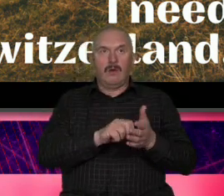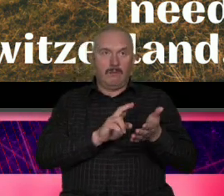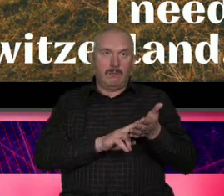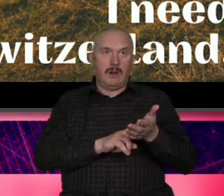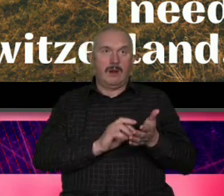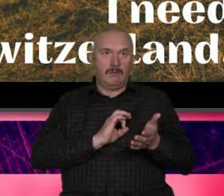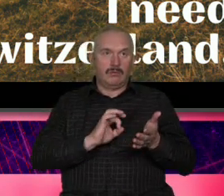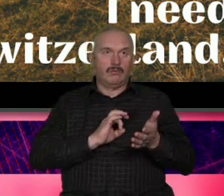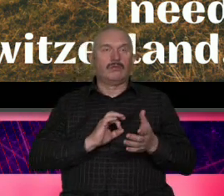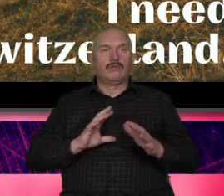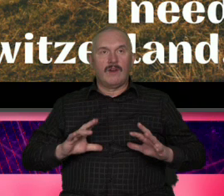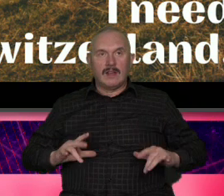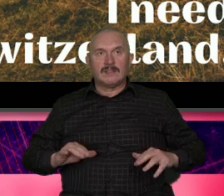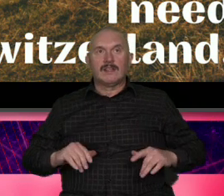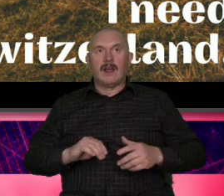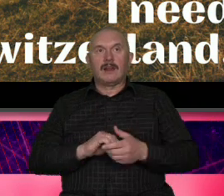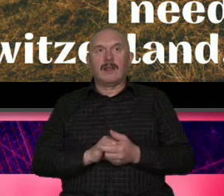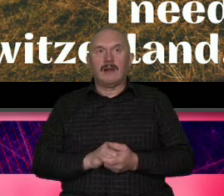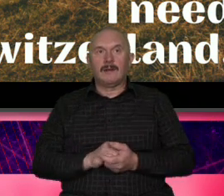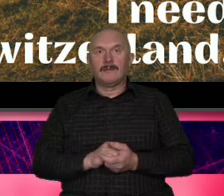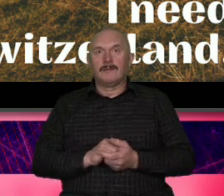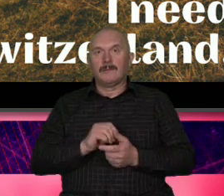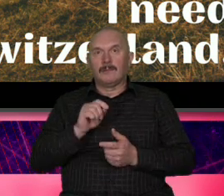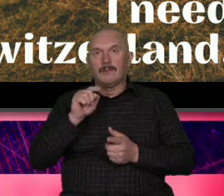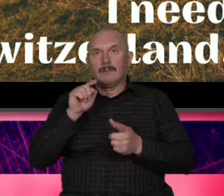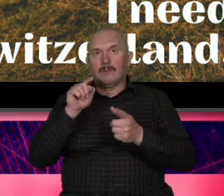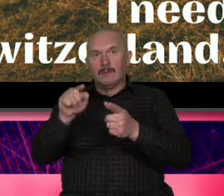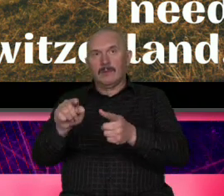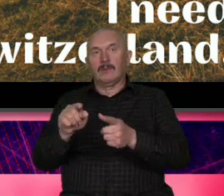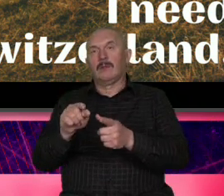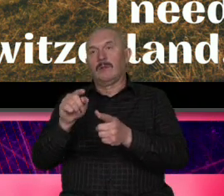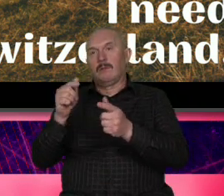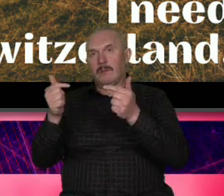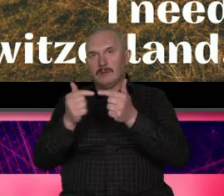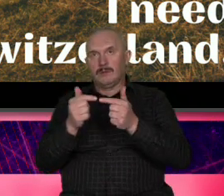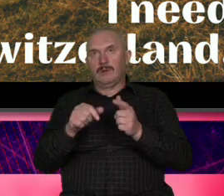czyli będzie wiele wspólnego między marką terytorialną Szwajcaria a Roger